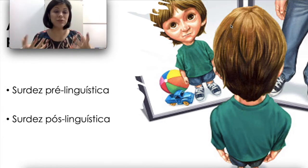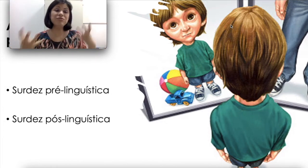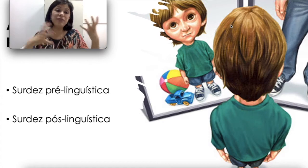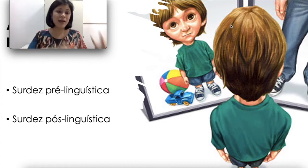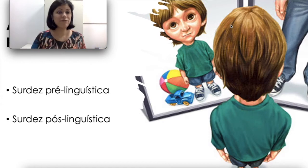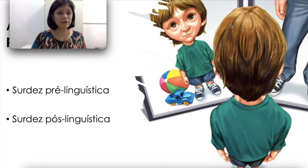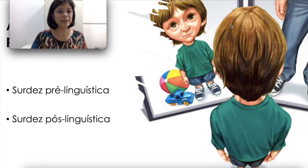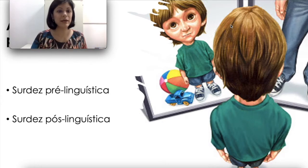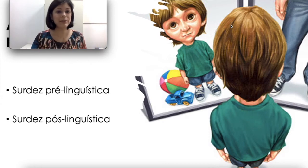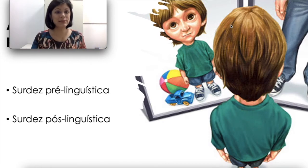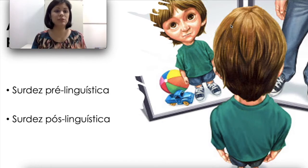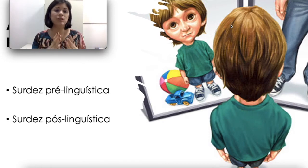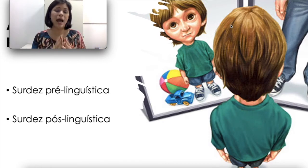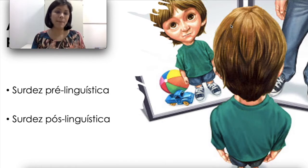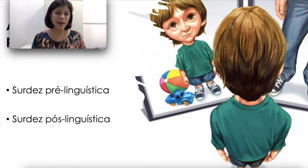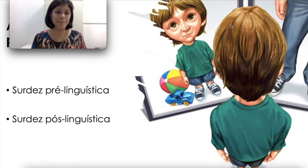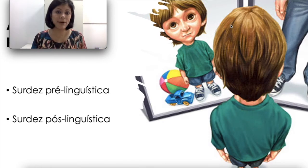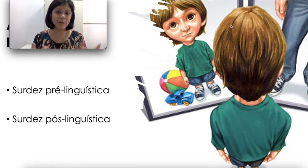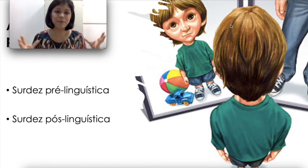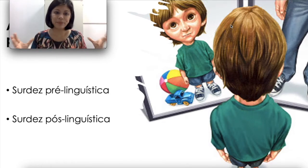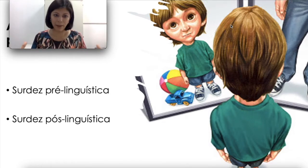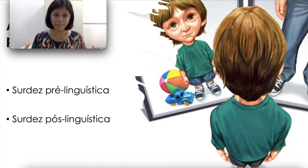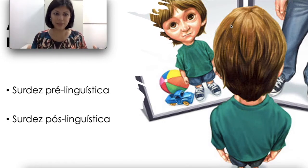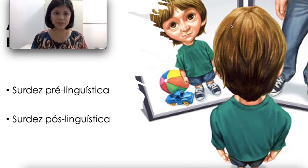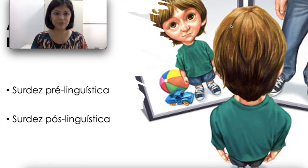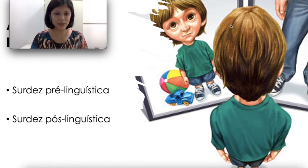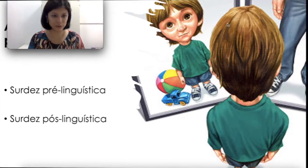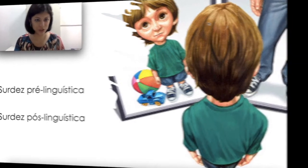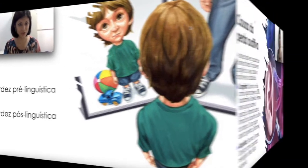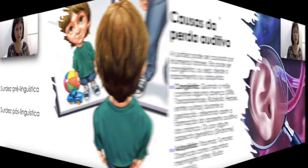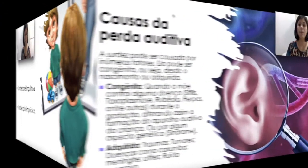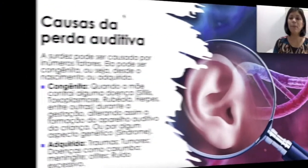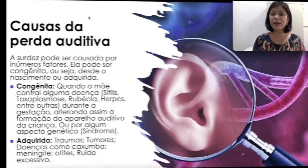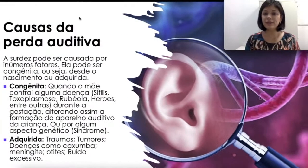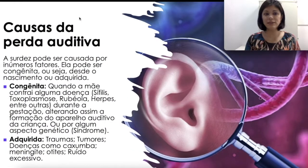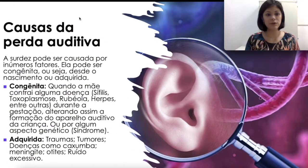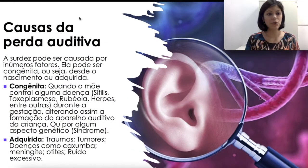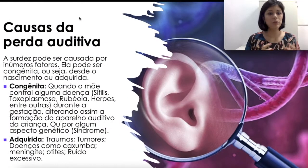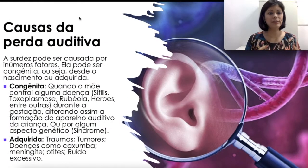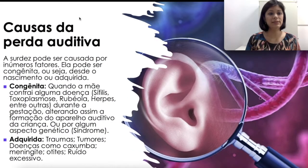vai influenciar bastante a época da perda auditiva. Para entender como existem as causas